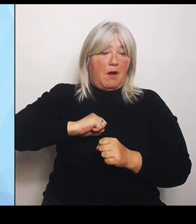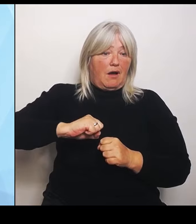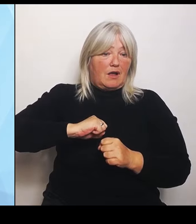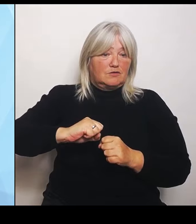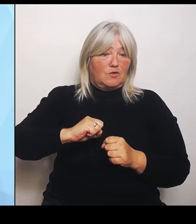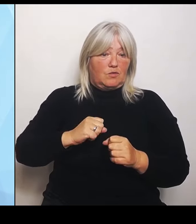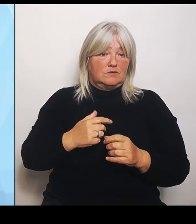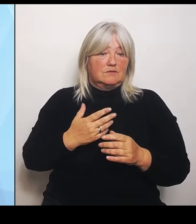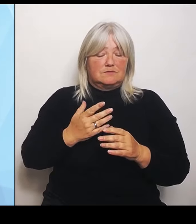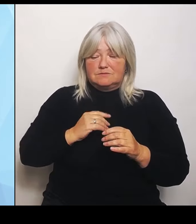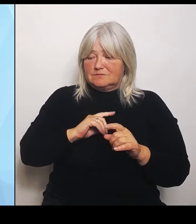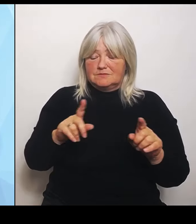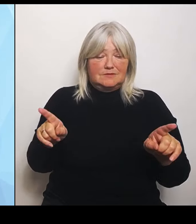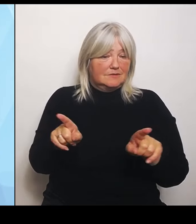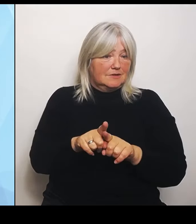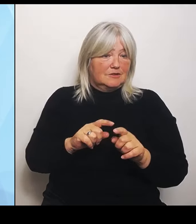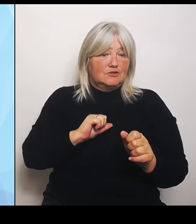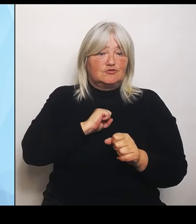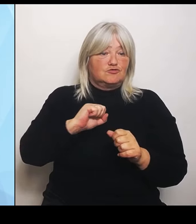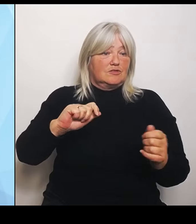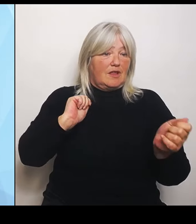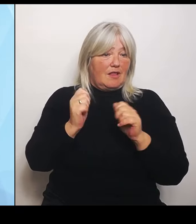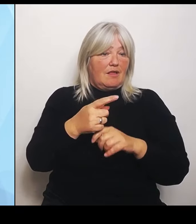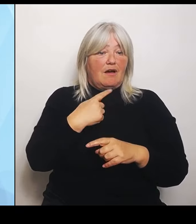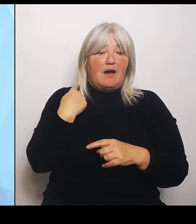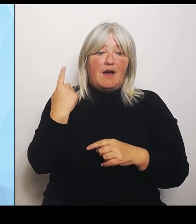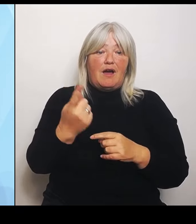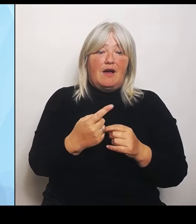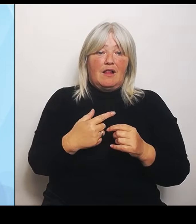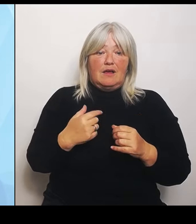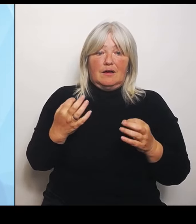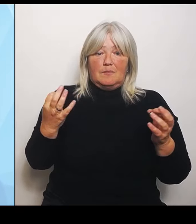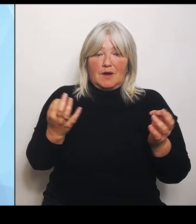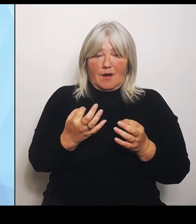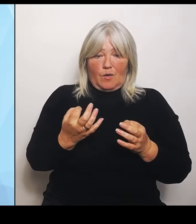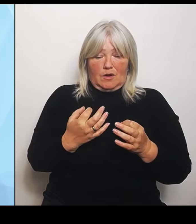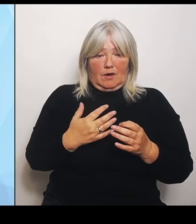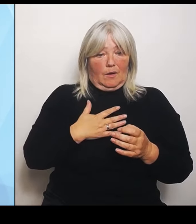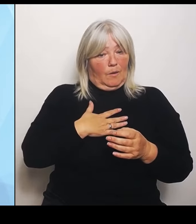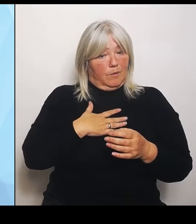langen Atem brauchen im Umbau des Systems. Deshalb baut Bayern seine Unterstützung für die Krankenhäuser